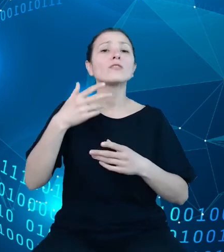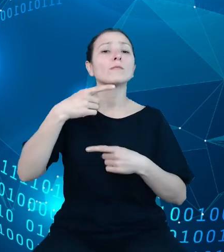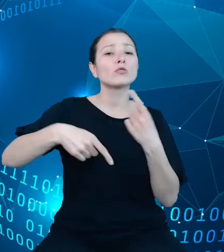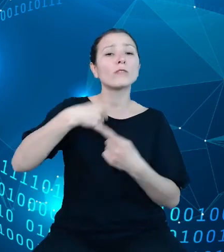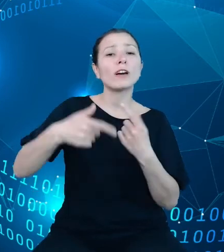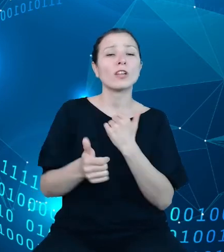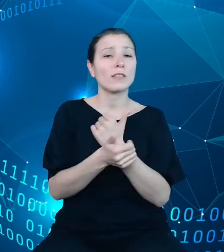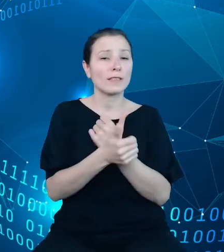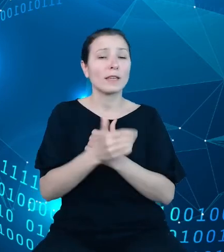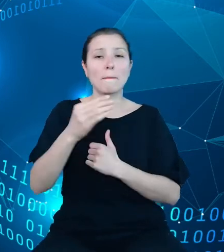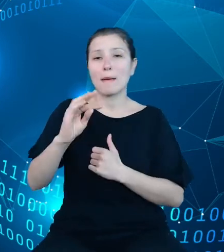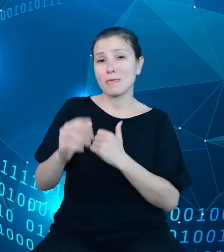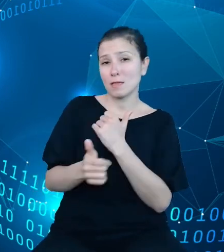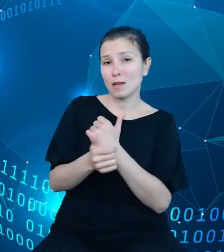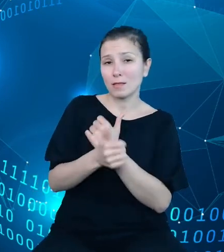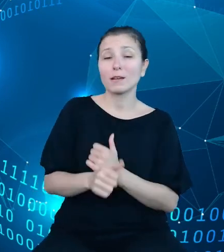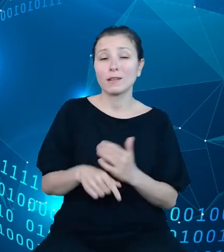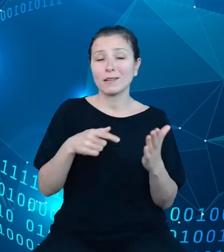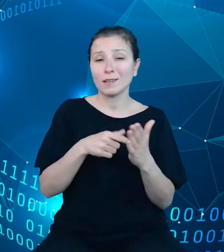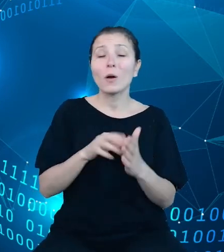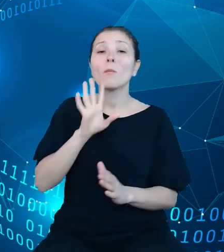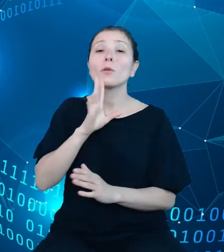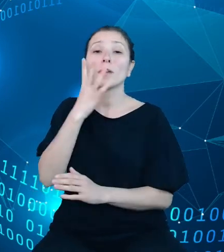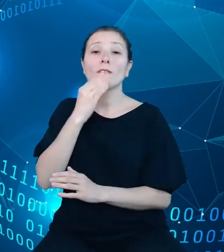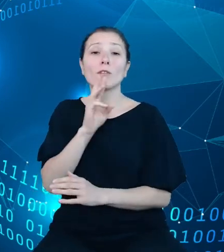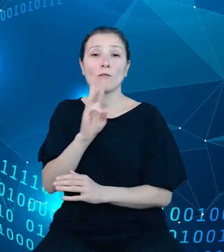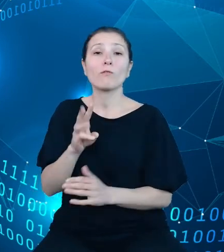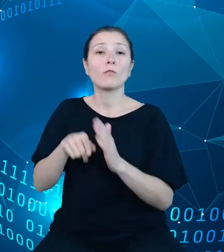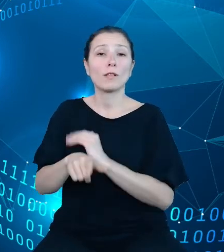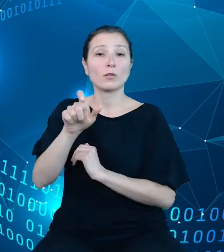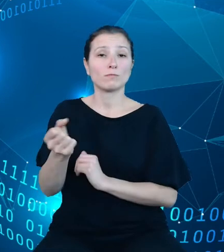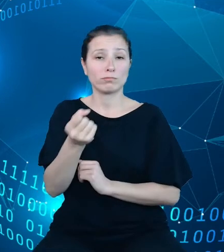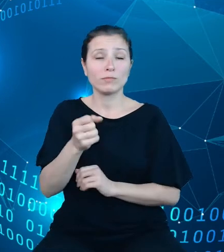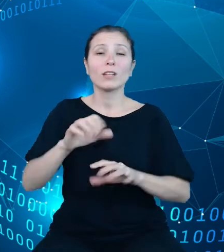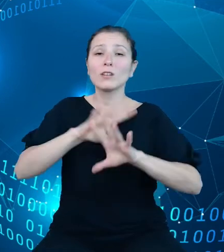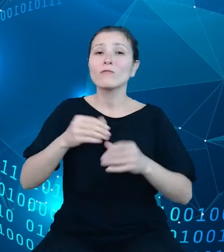podobnie jak interfejs użytkownika, metadane, czy wszystkie zasoby udostępniane w ramach